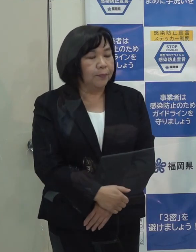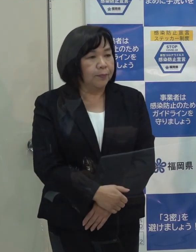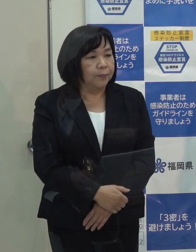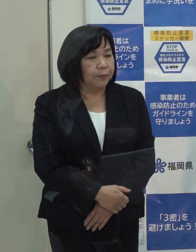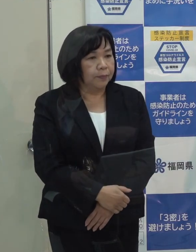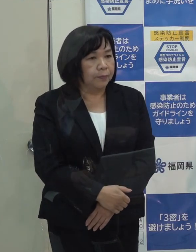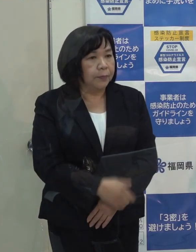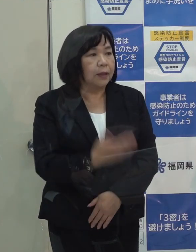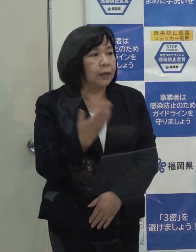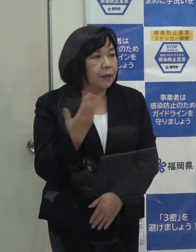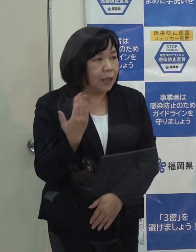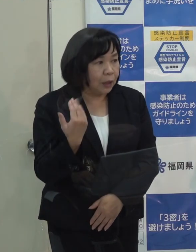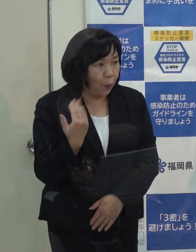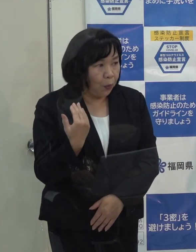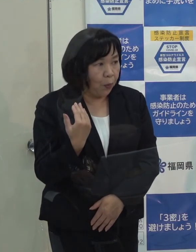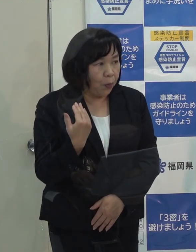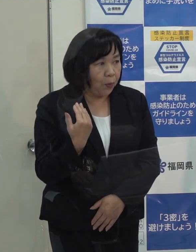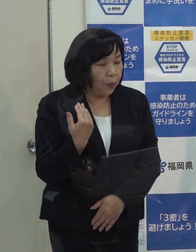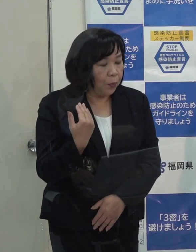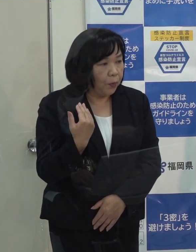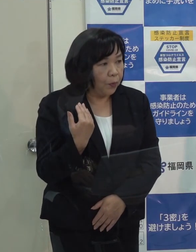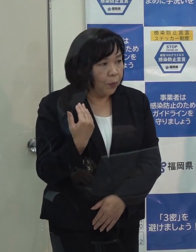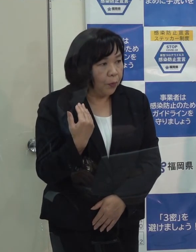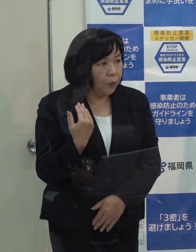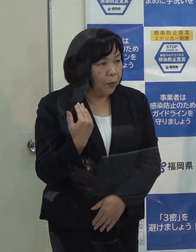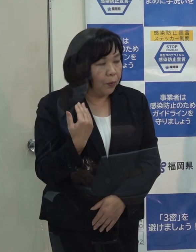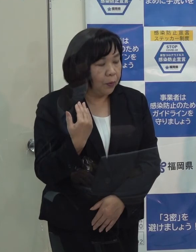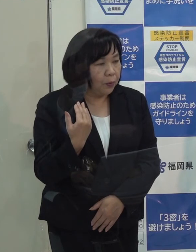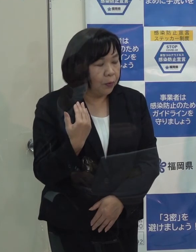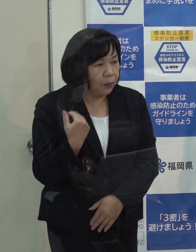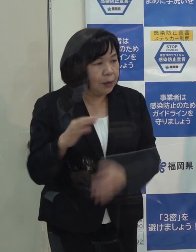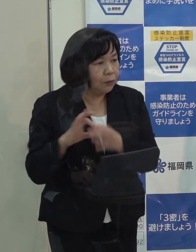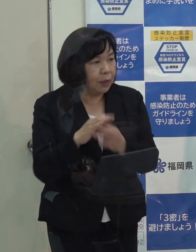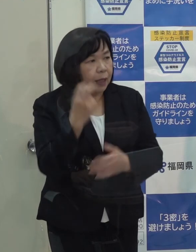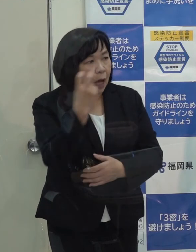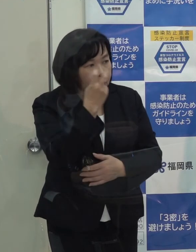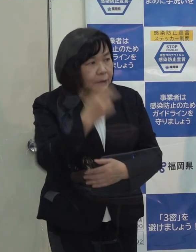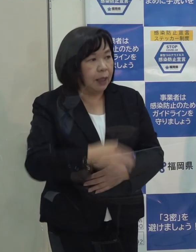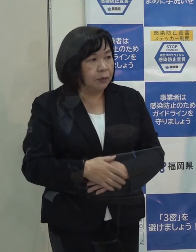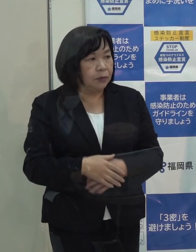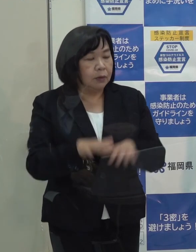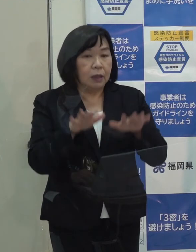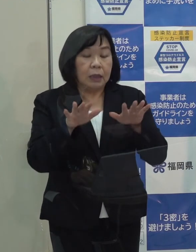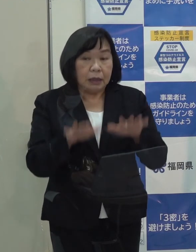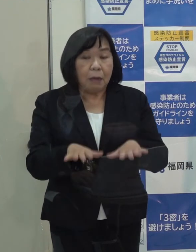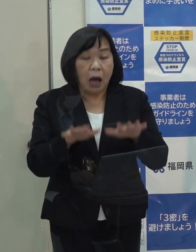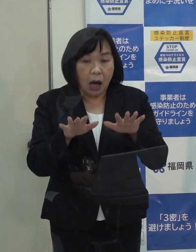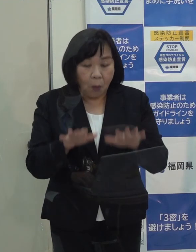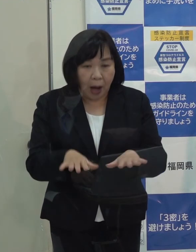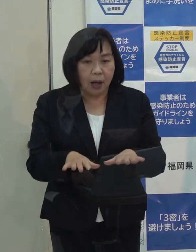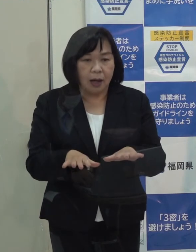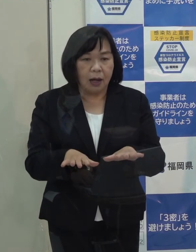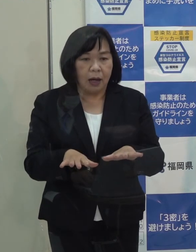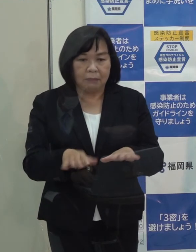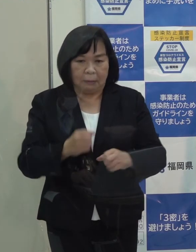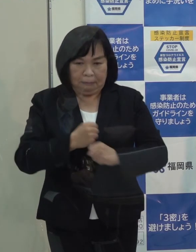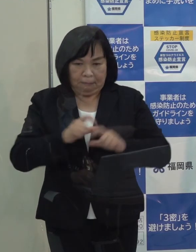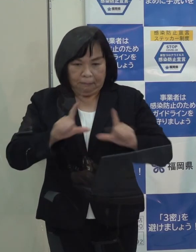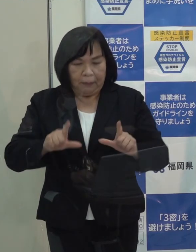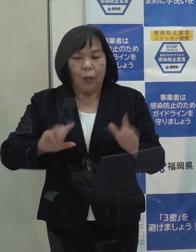（記者）先ほどの制限についての確認ですが 知事は現状では強い制限をかける段階ではないとおっしゃっていますが